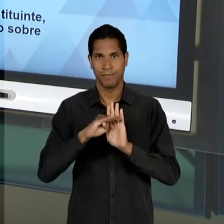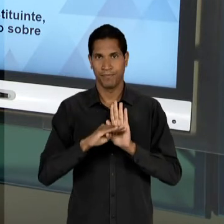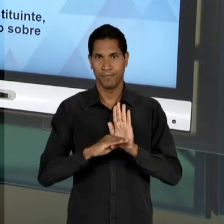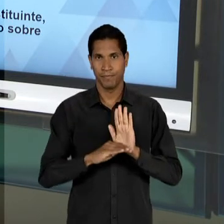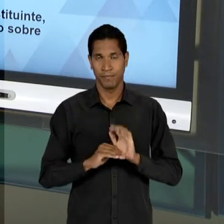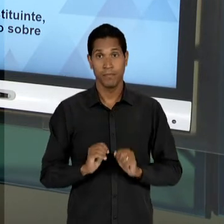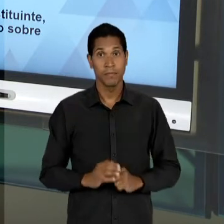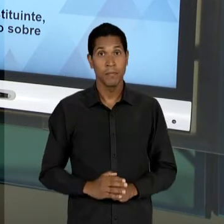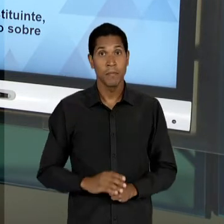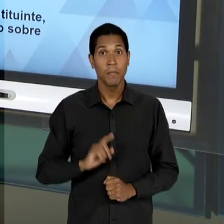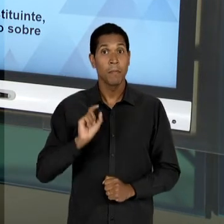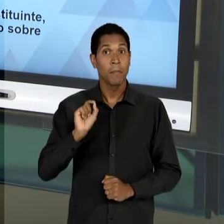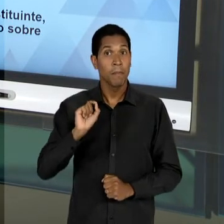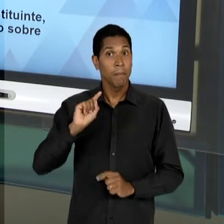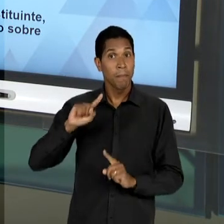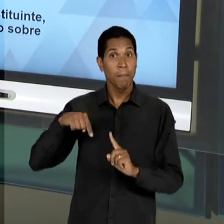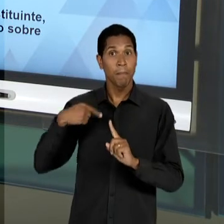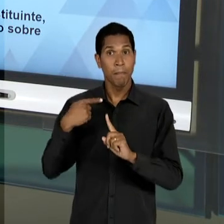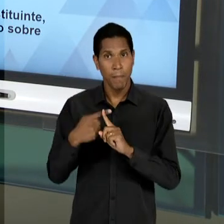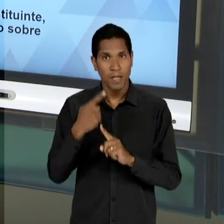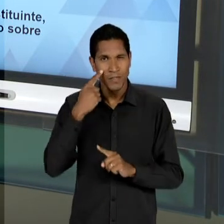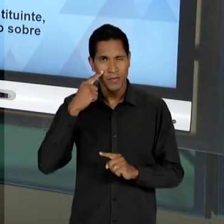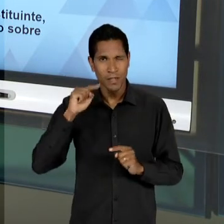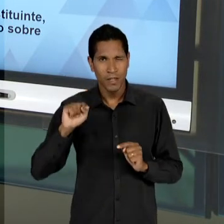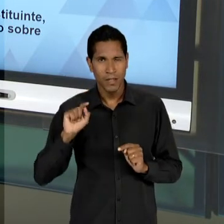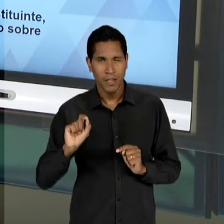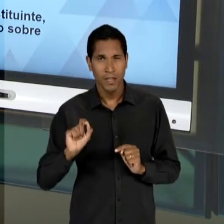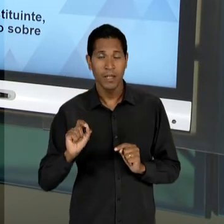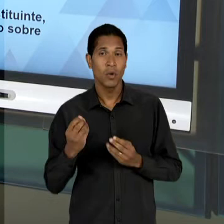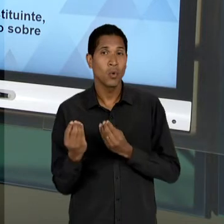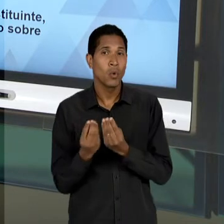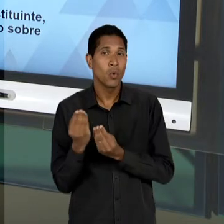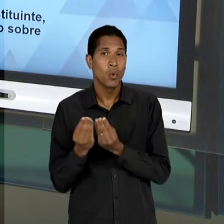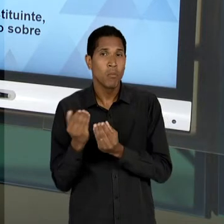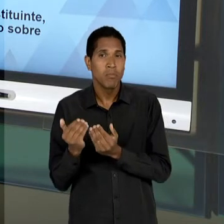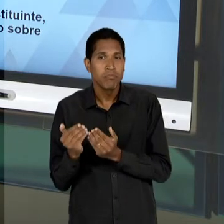OBSERVAR ADIANTE, UMA TENTATIVA, OU SEJA, VÃO